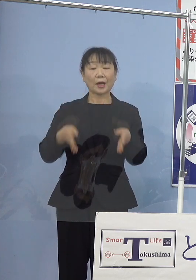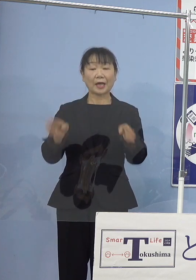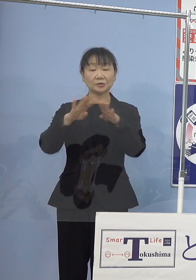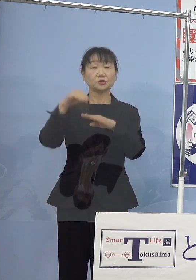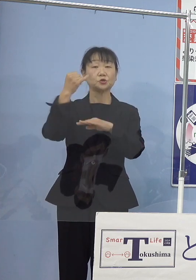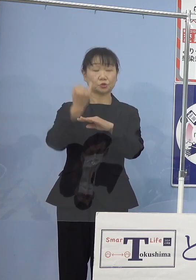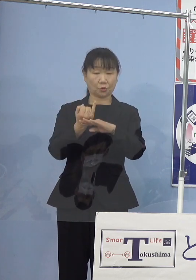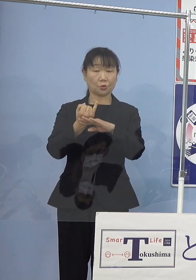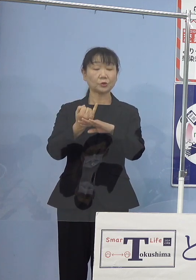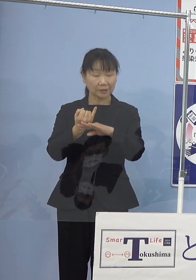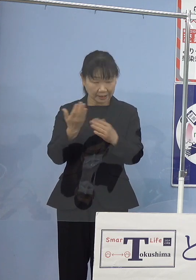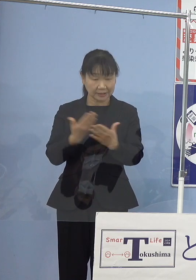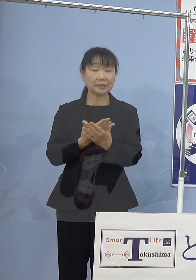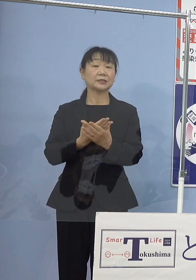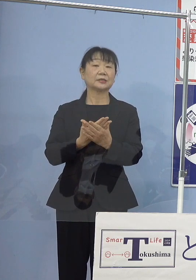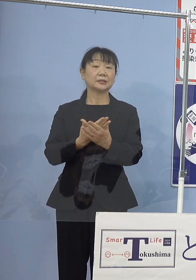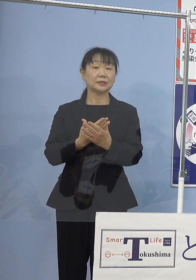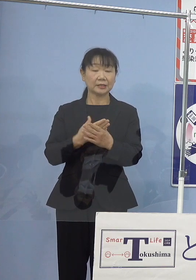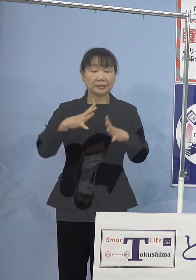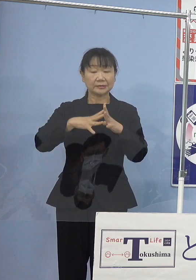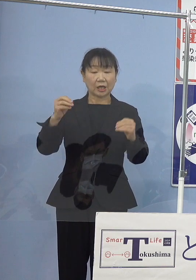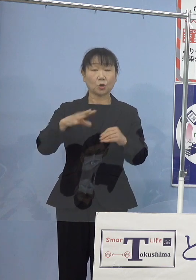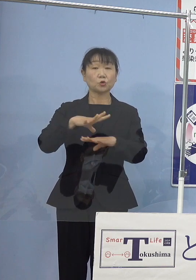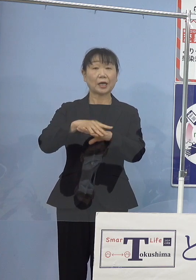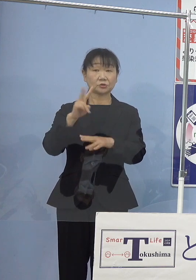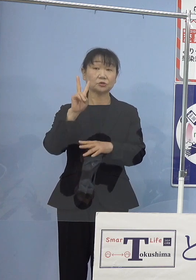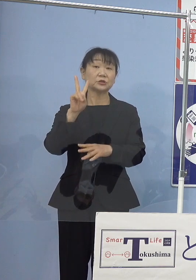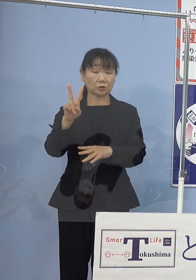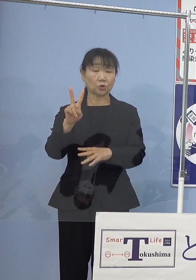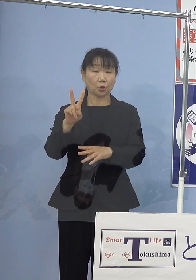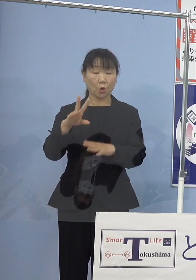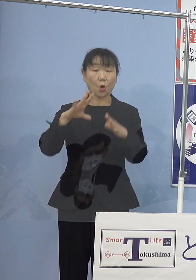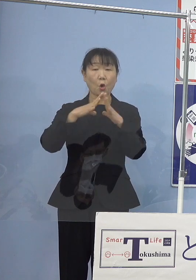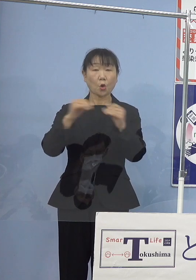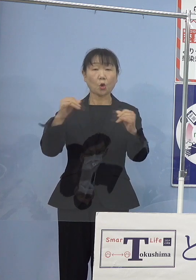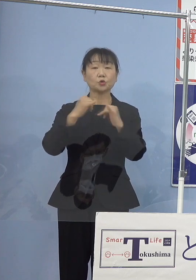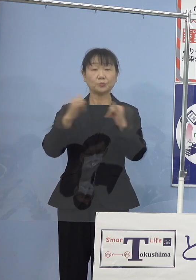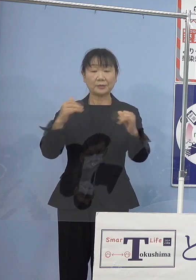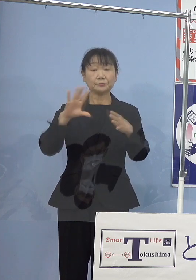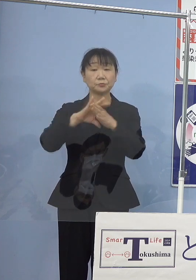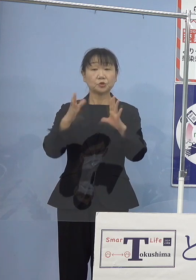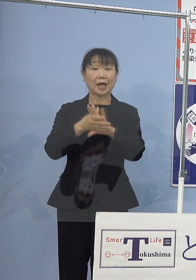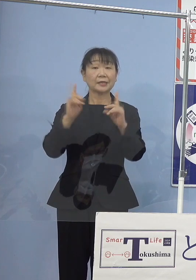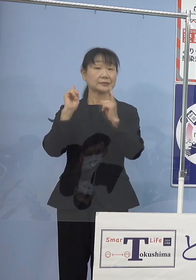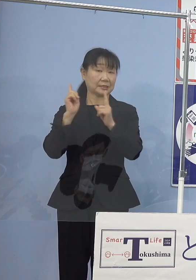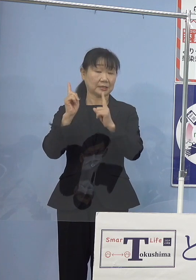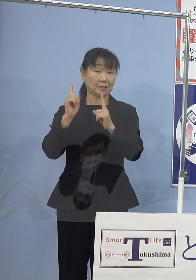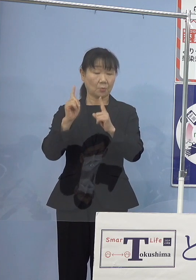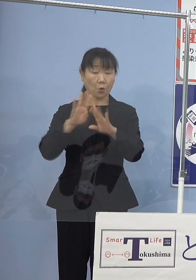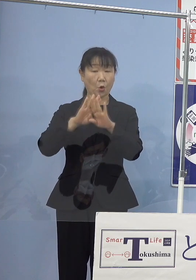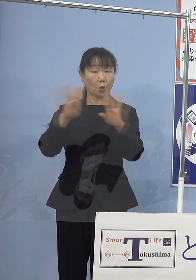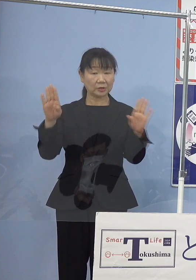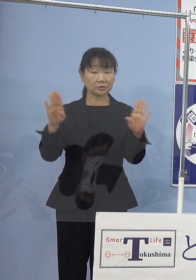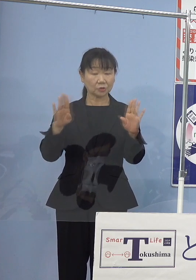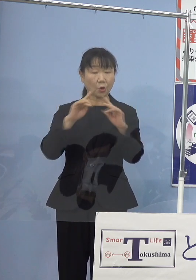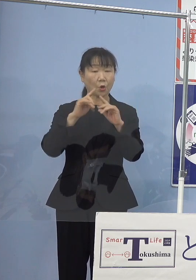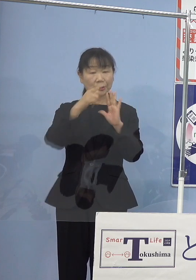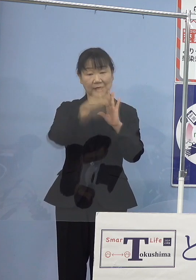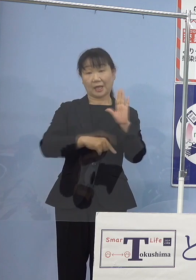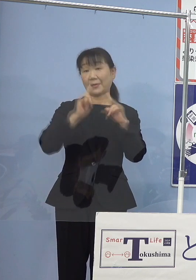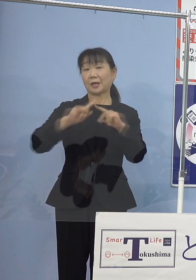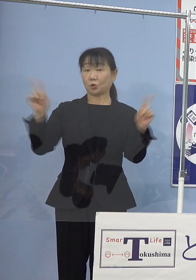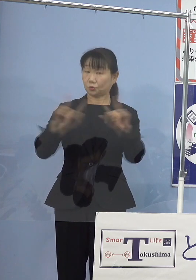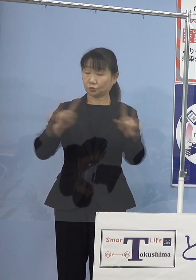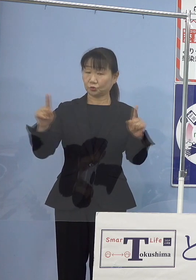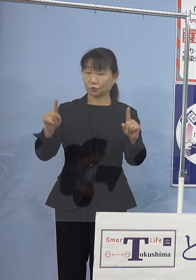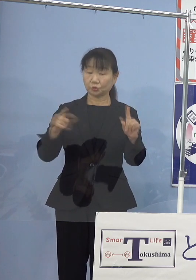全国初二度の国民文化祭におきましても オープニングのテーマ曲「しあわせは」の書き下ろし